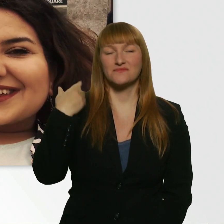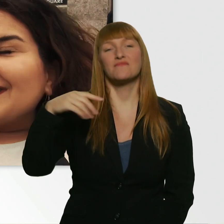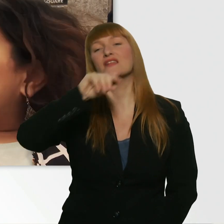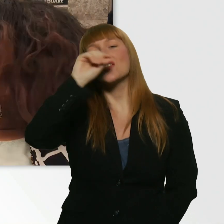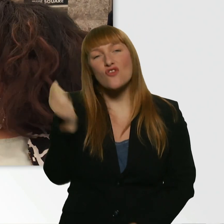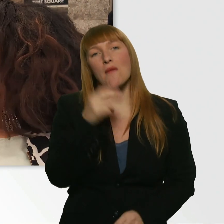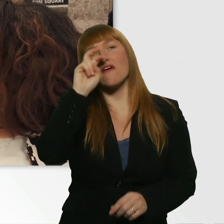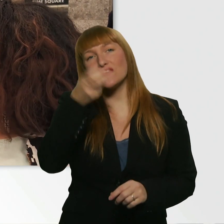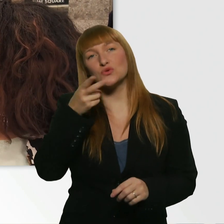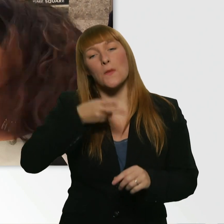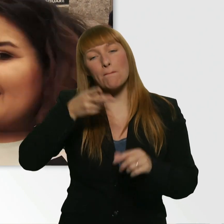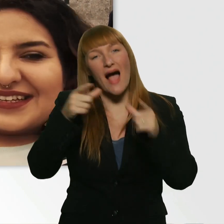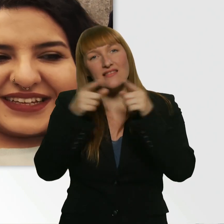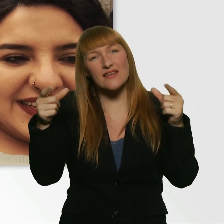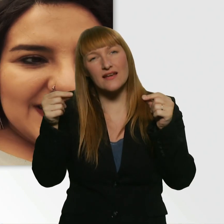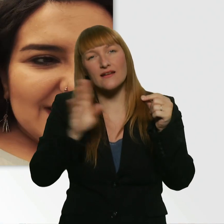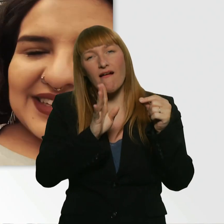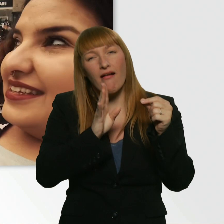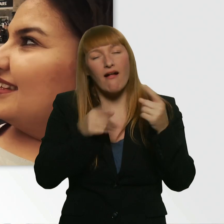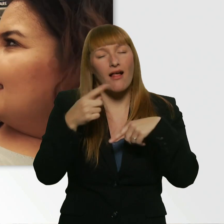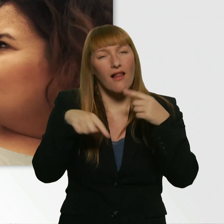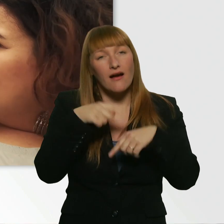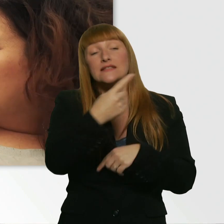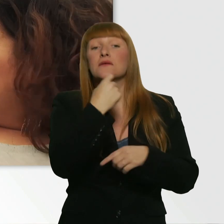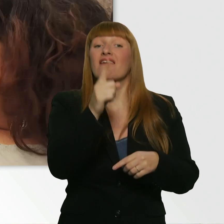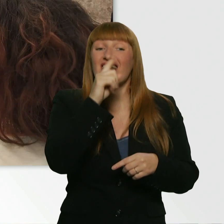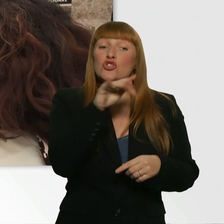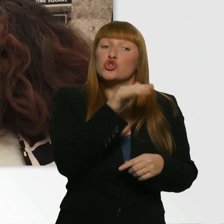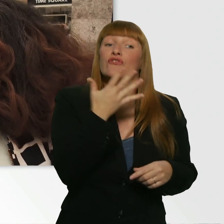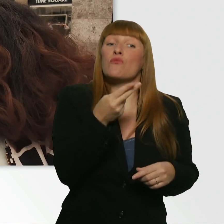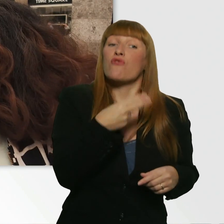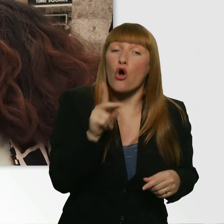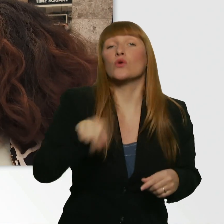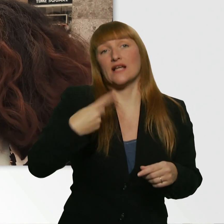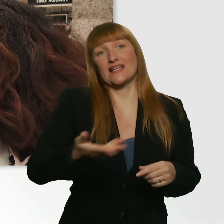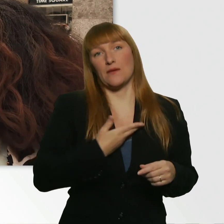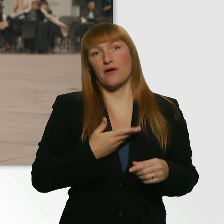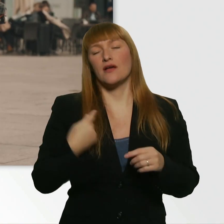Und er hat wirklich gesagt, hätte er 5 Euro dabei... Ich glaube, sein Freund, ehrlich gesagt, hatte 5 Euro.